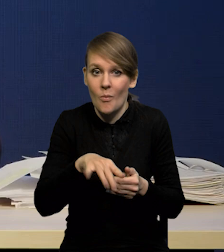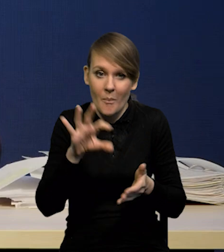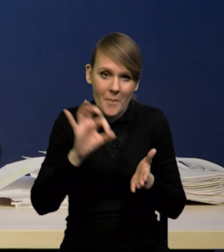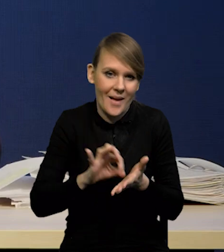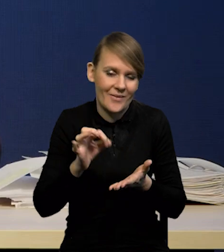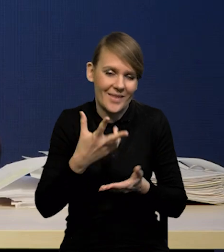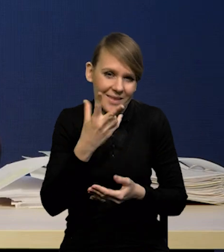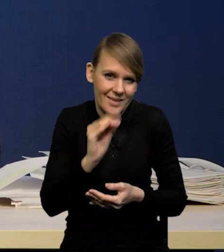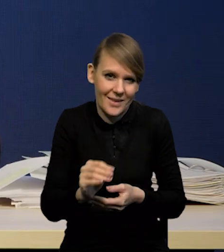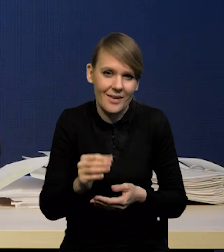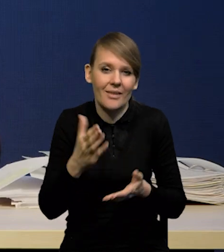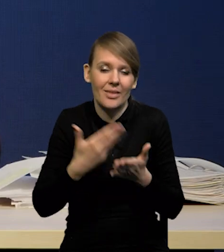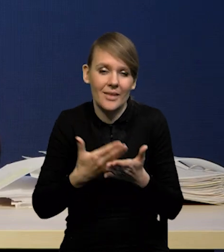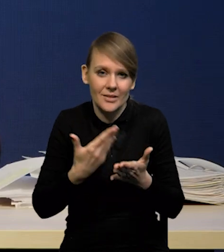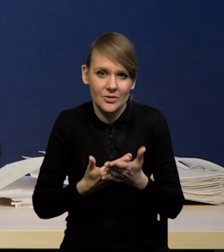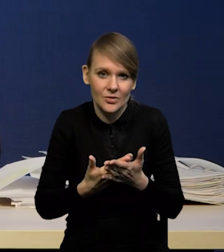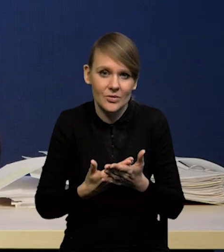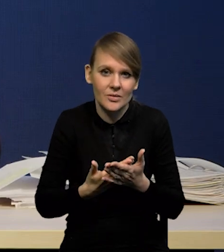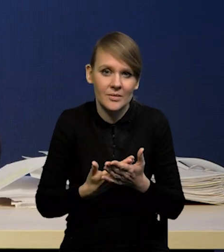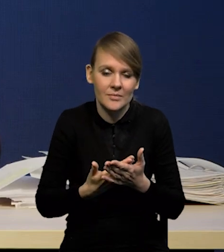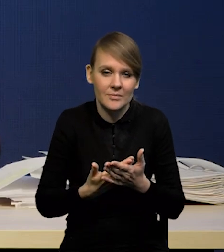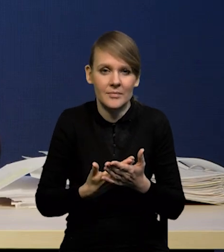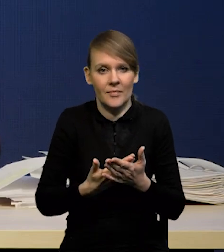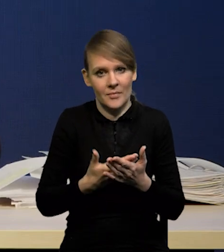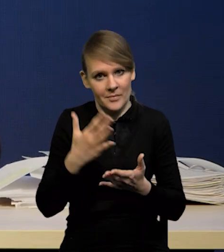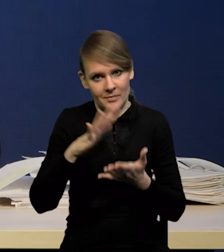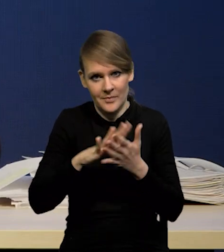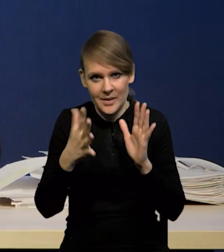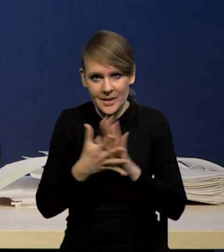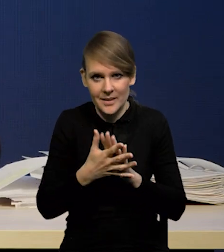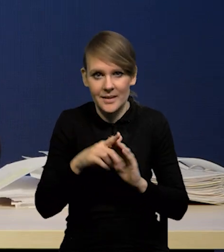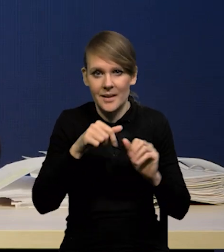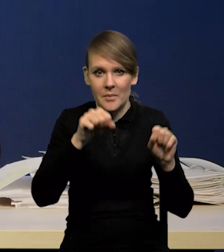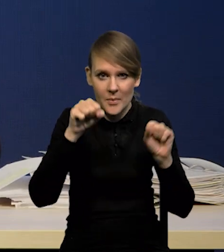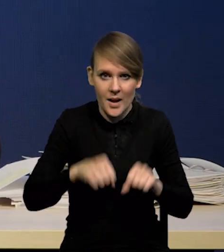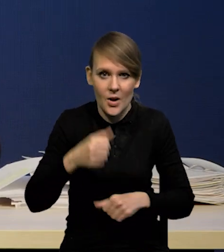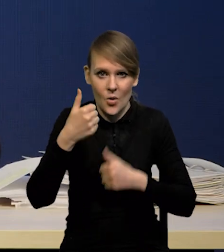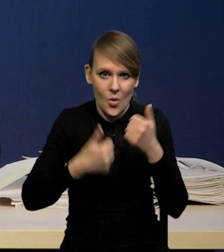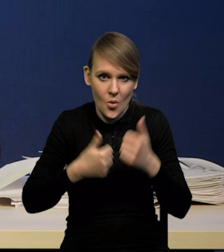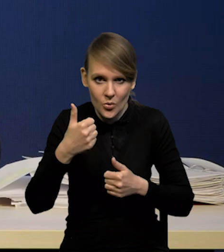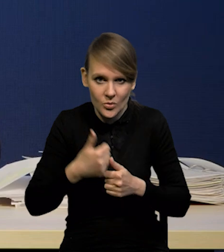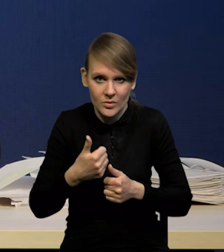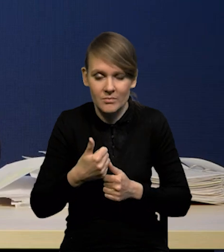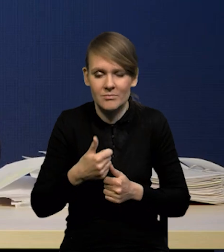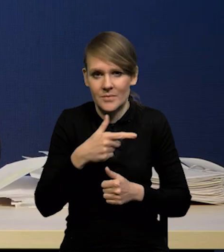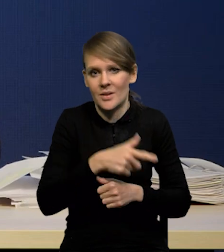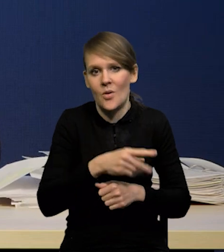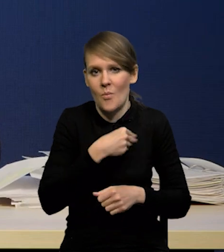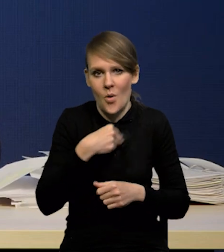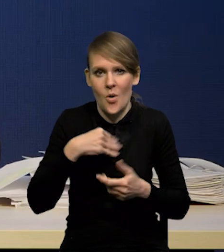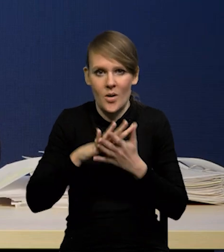dlatego że przecież rynek bankowy jest konkurencyjny, jest sporo banków nadal na polskim rynku,